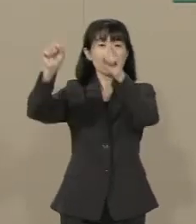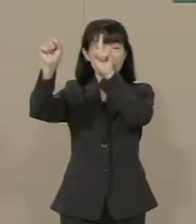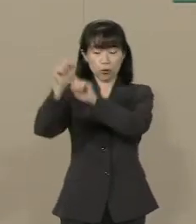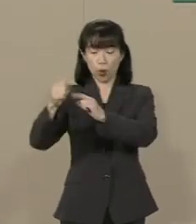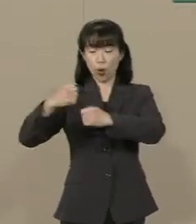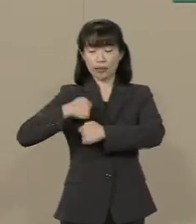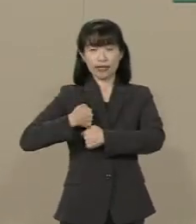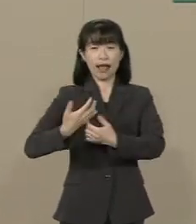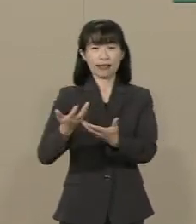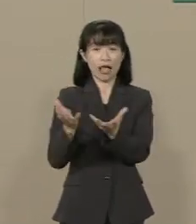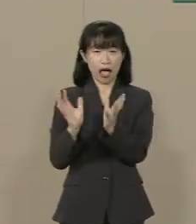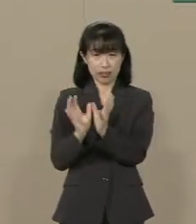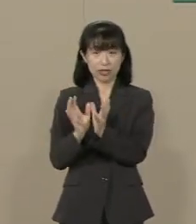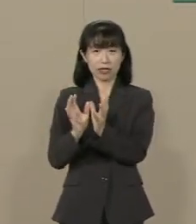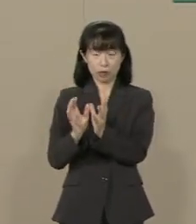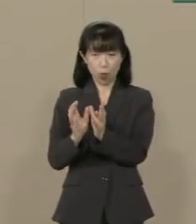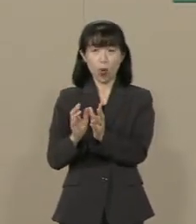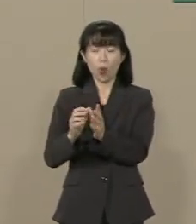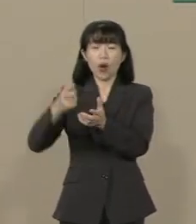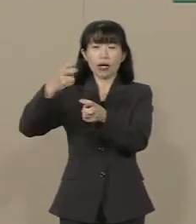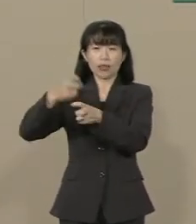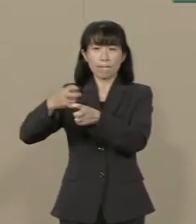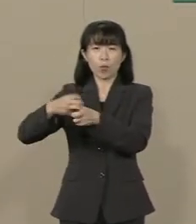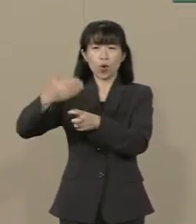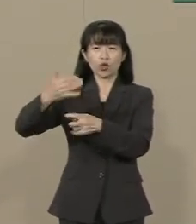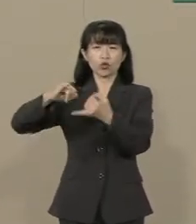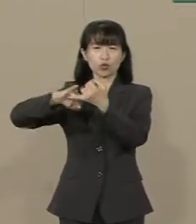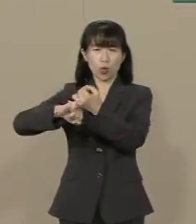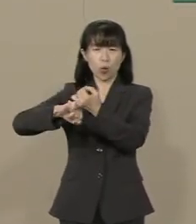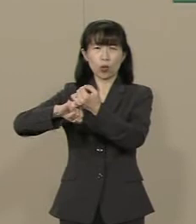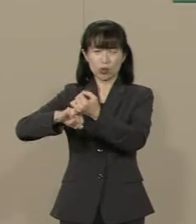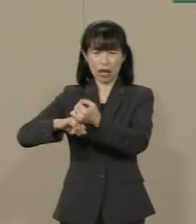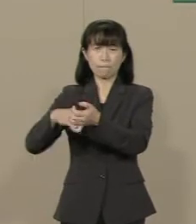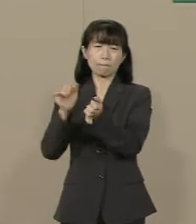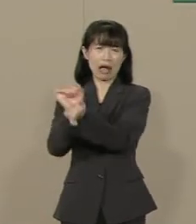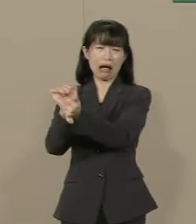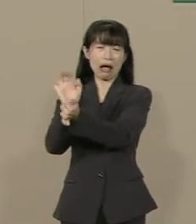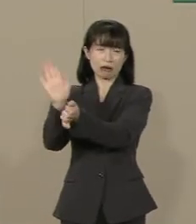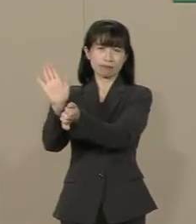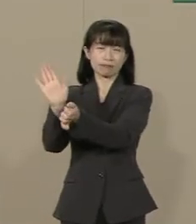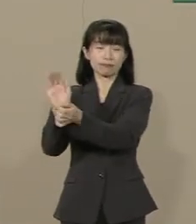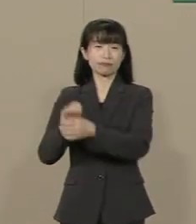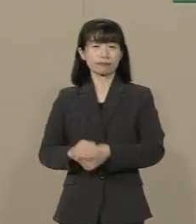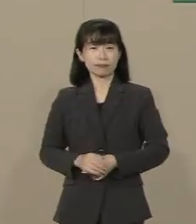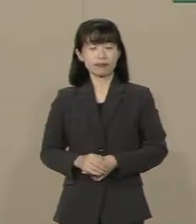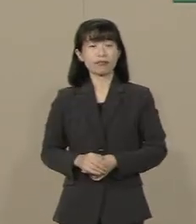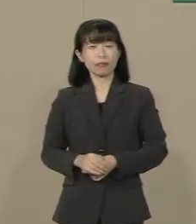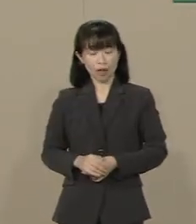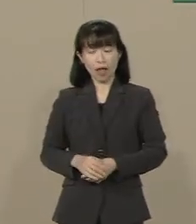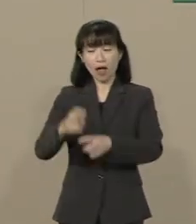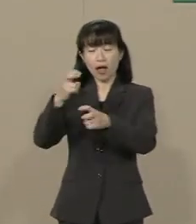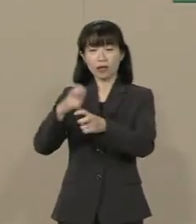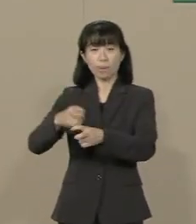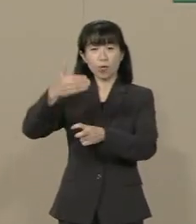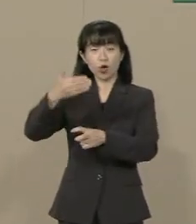憲法９条が縛っているという 現実に変わりはありません 従って 憲法９条の改正も含めて